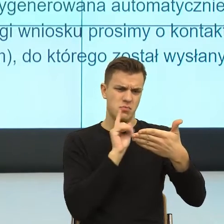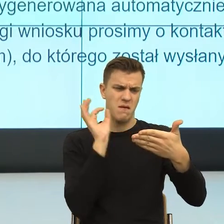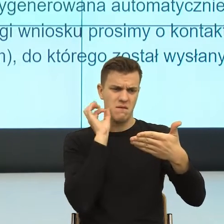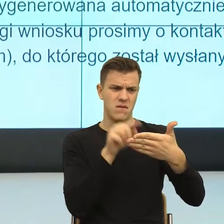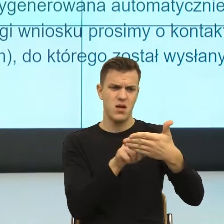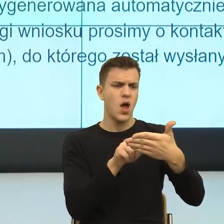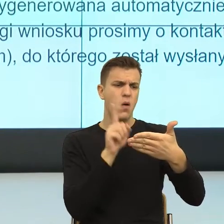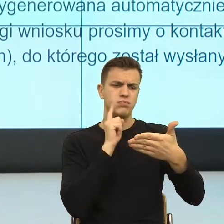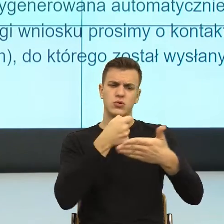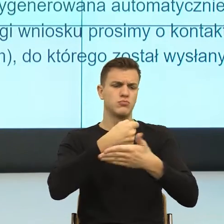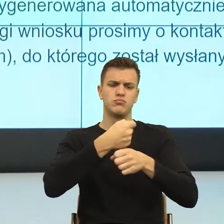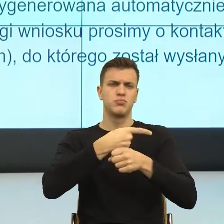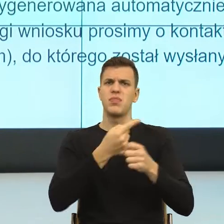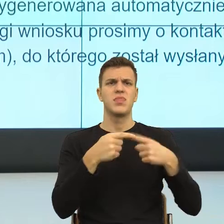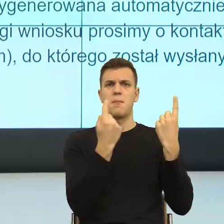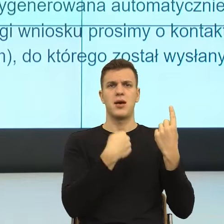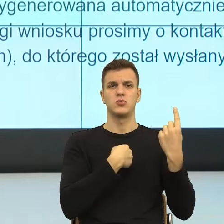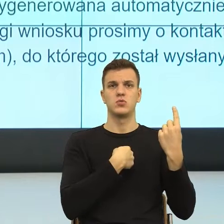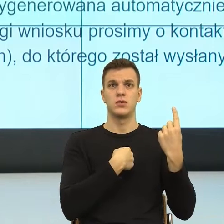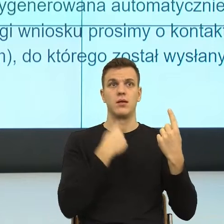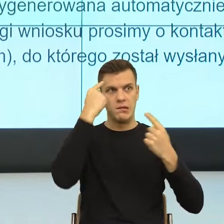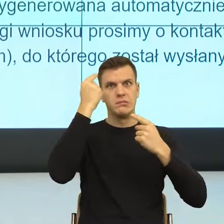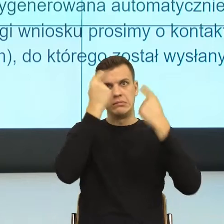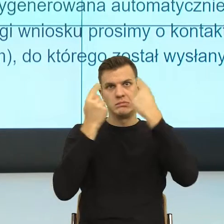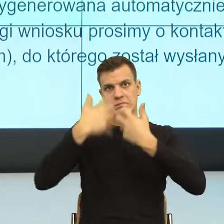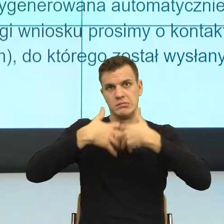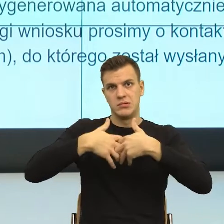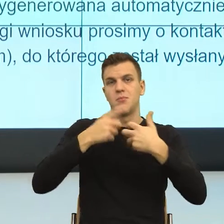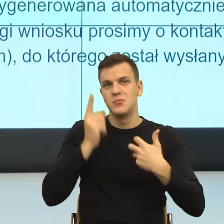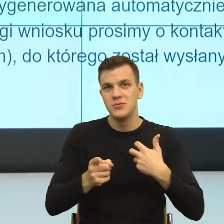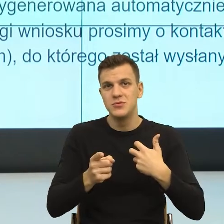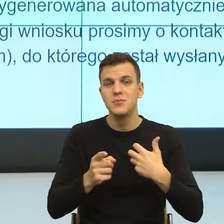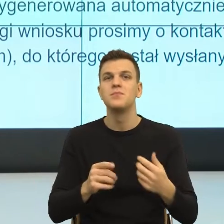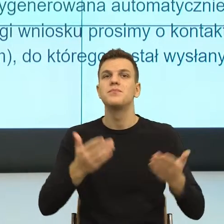Kolejna rzecz, wniosek o ustalenie prawa do świadczenia wychowawczego.